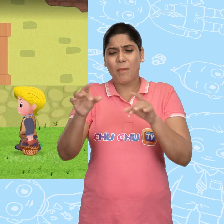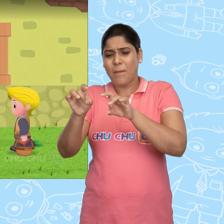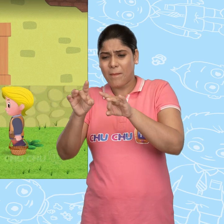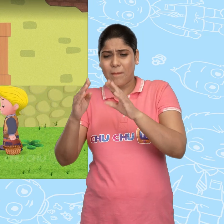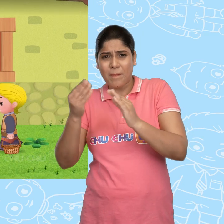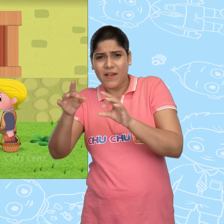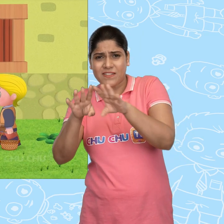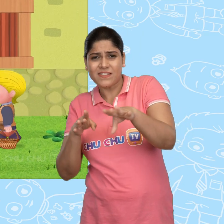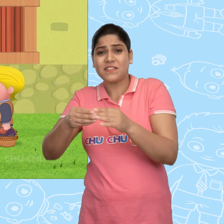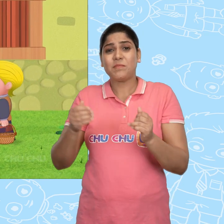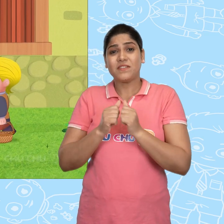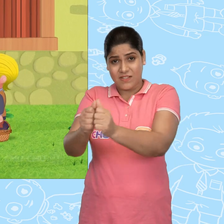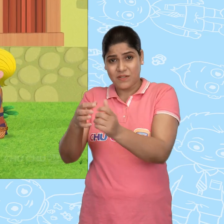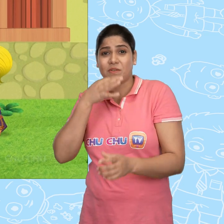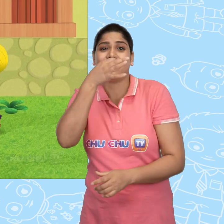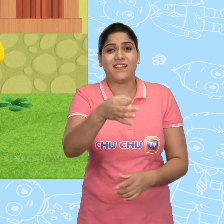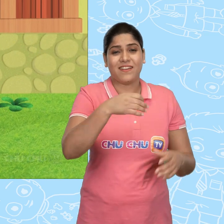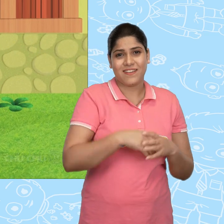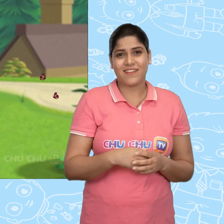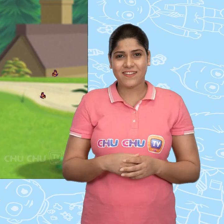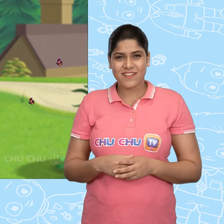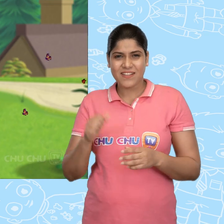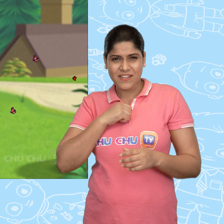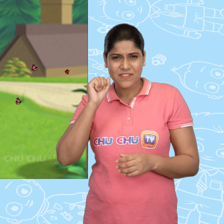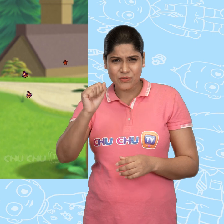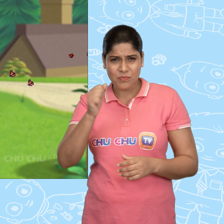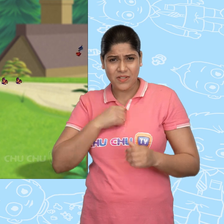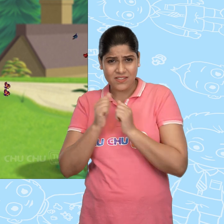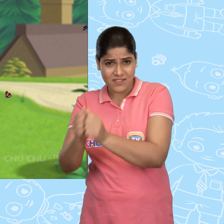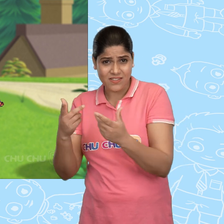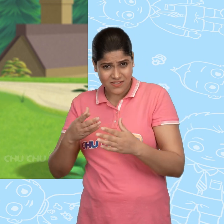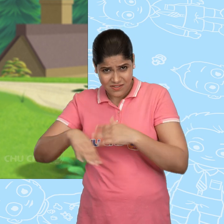अपने साथ पास के शहर में चलने को कहा. क्या तुम मेरे साथ चलोगे Jack?